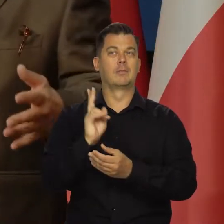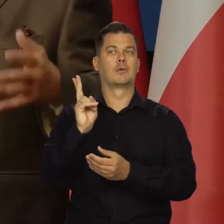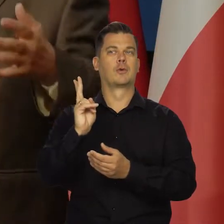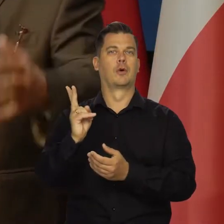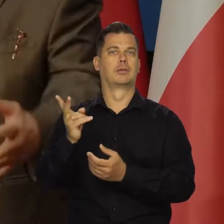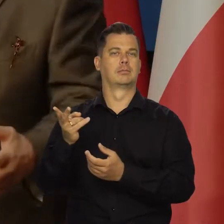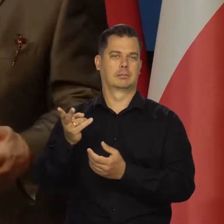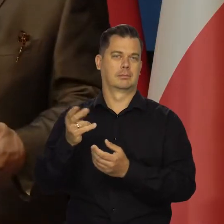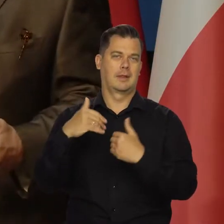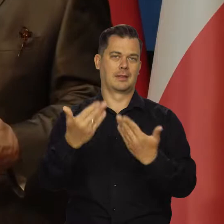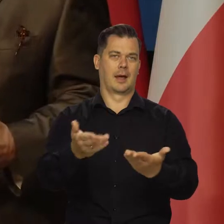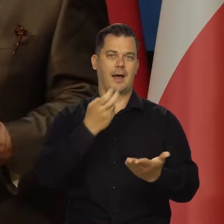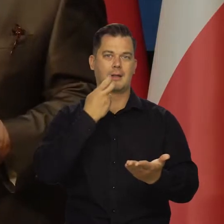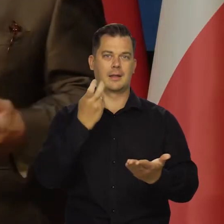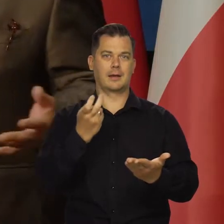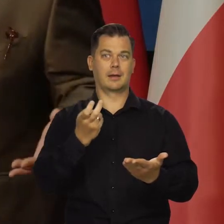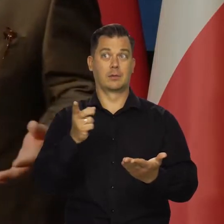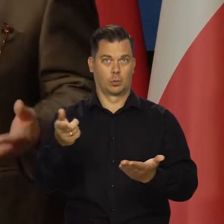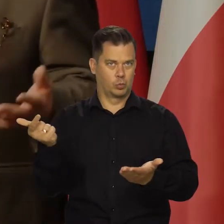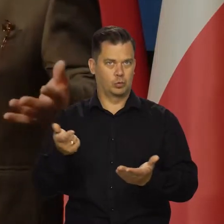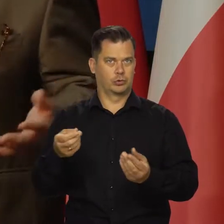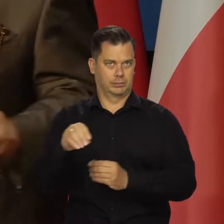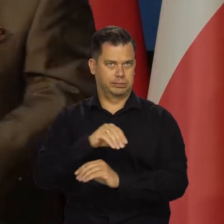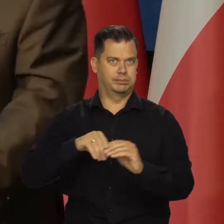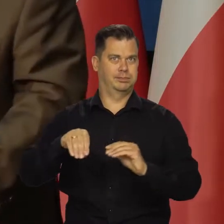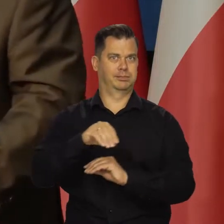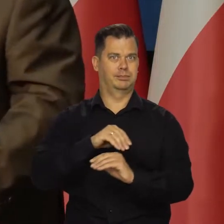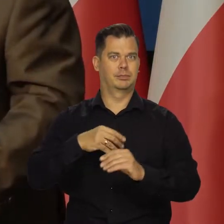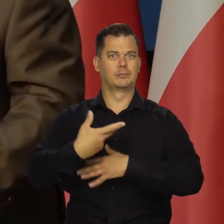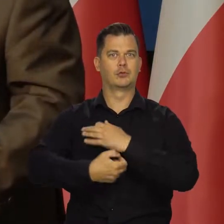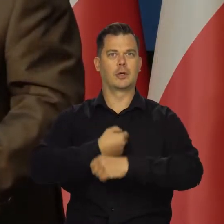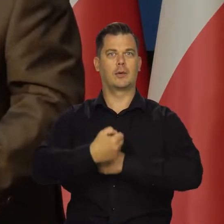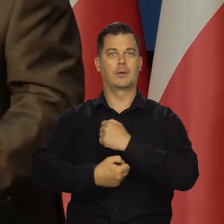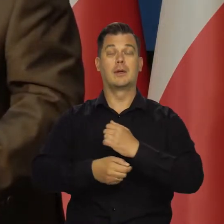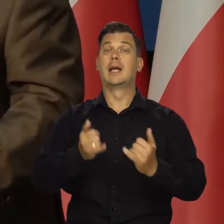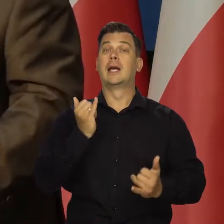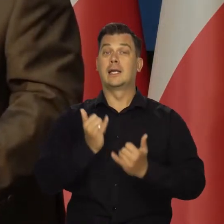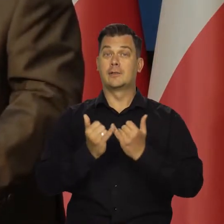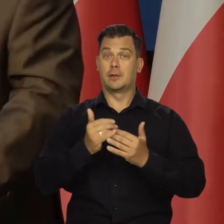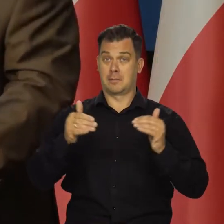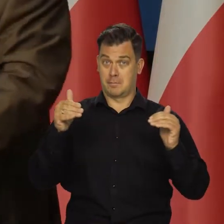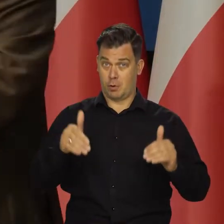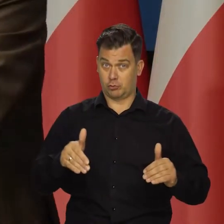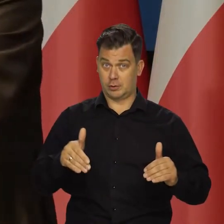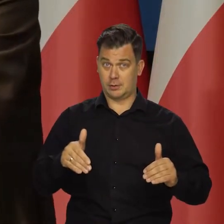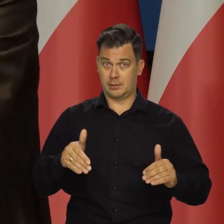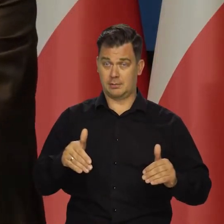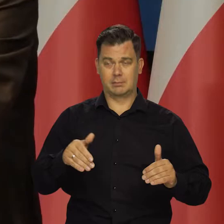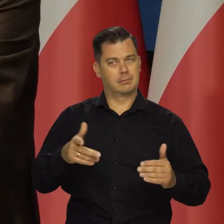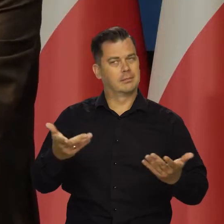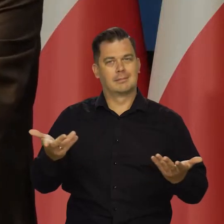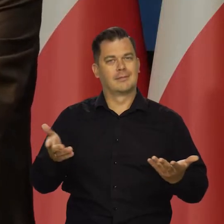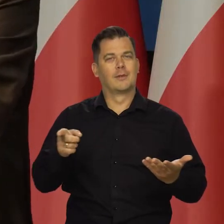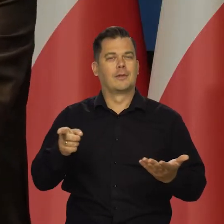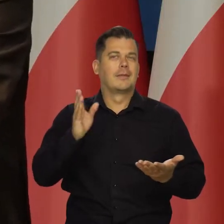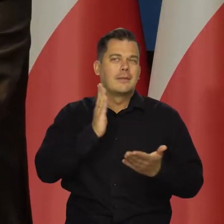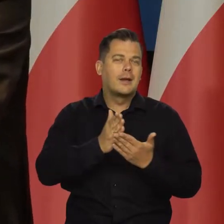które dostarczają tę energię, bo one muszą przecież funkcjonować. Gdyby to było możliwe teoretycznie, mówię abstrakcyjnie.